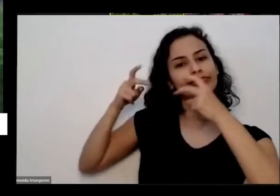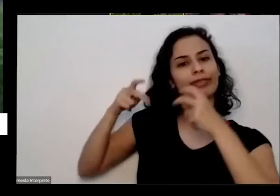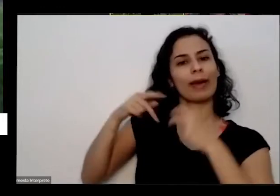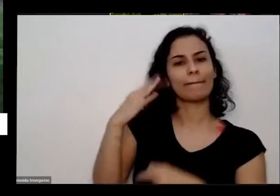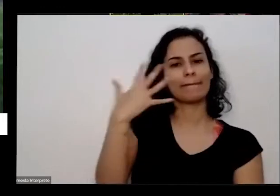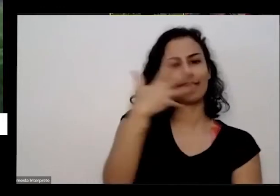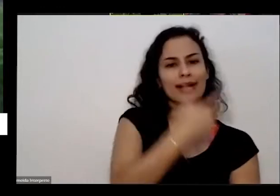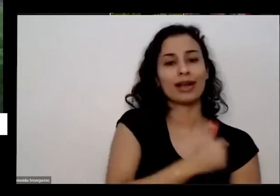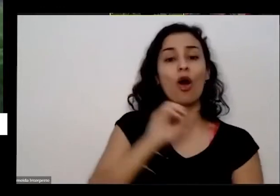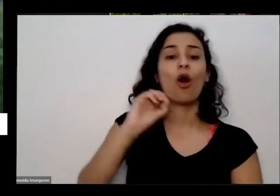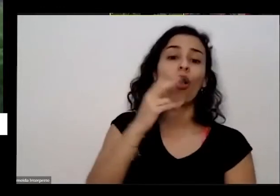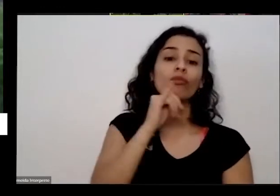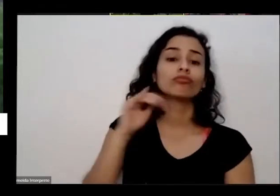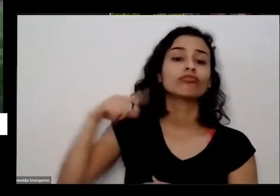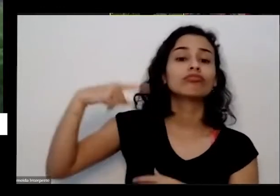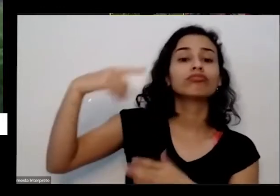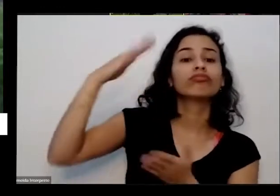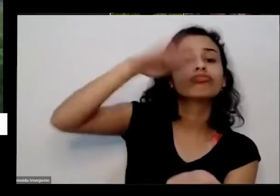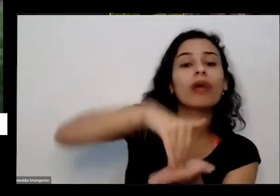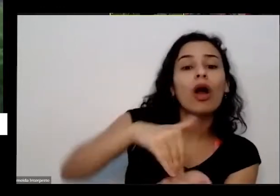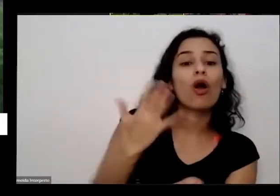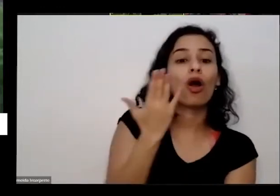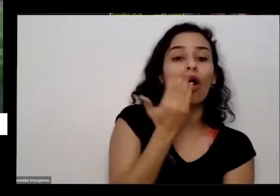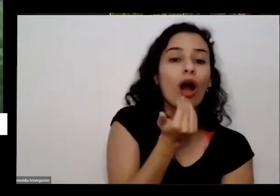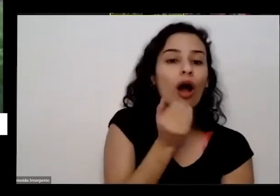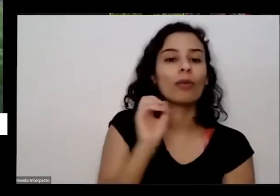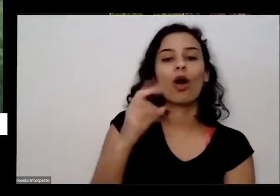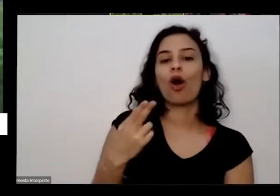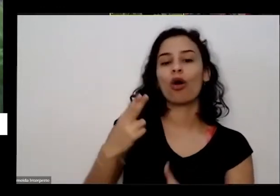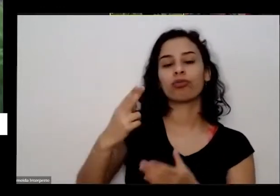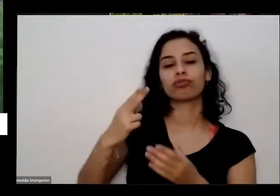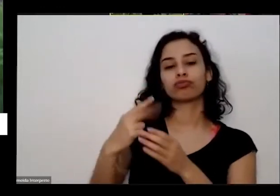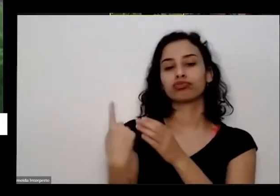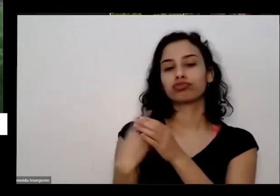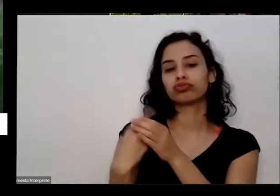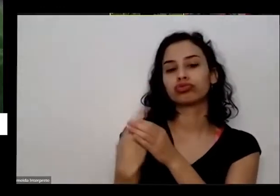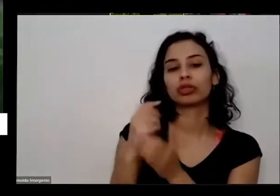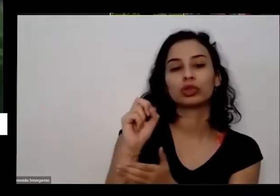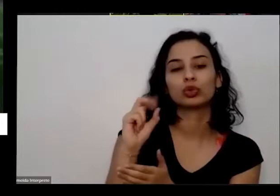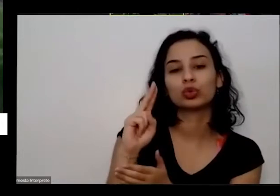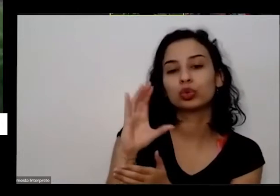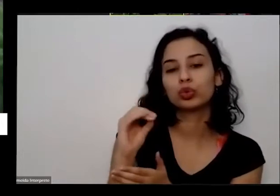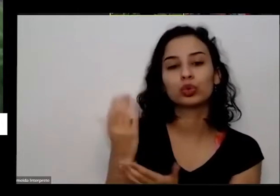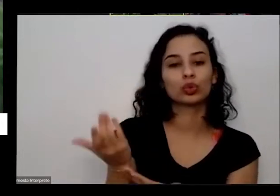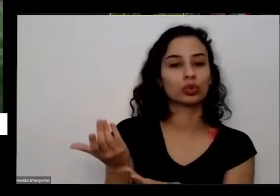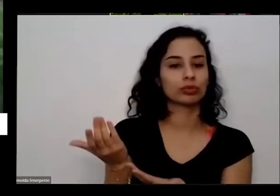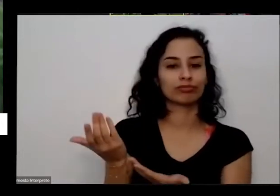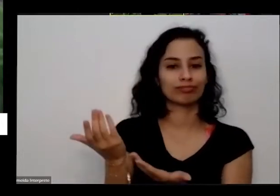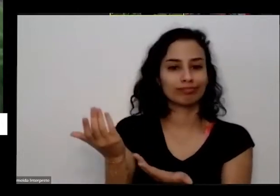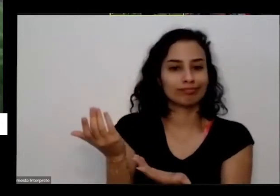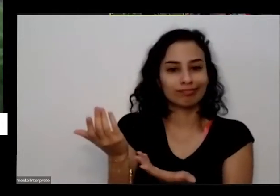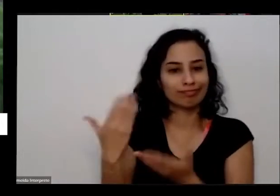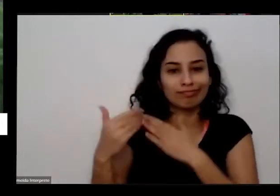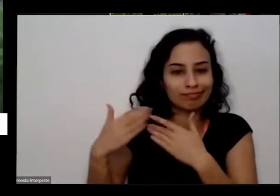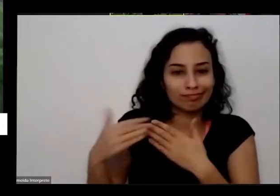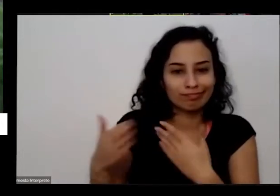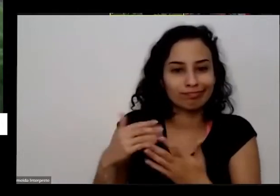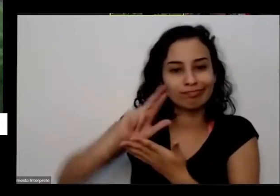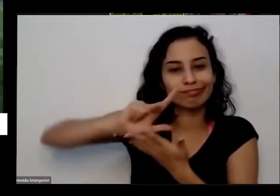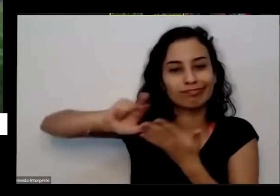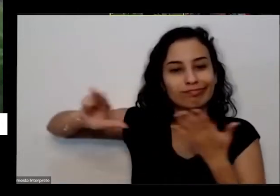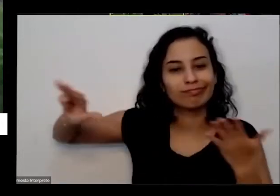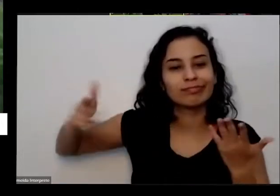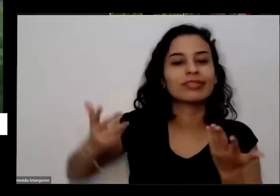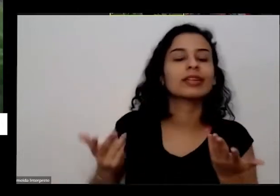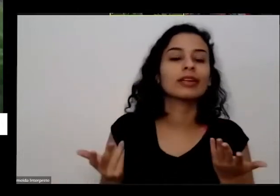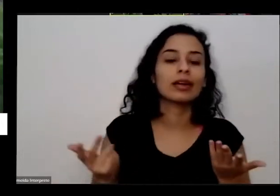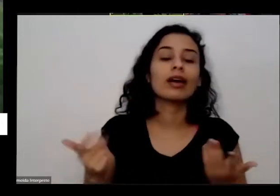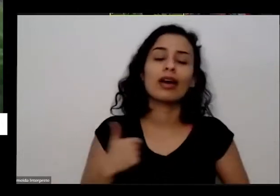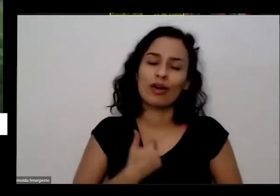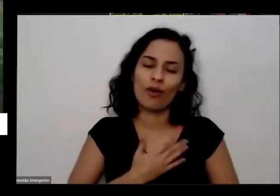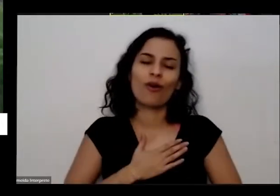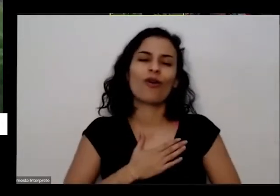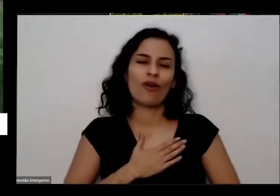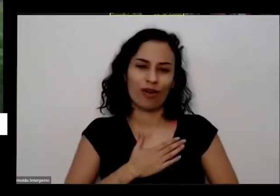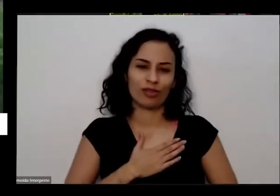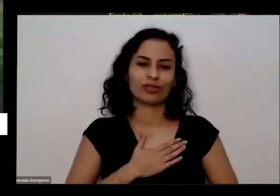comer vai fazer um suco velho uma só contemplar isso é eu sempre gostei de te fazer e eu sempre